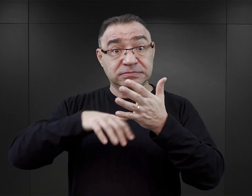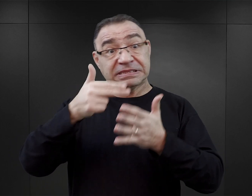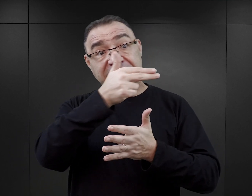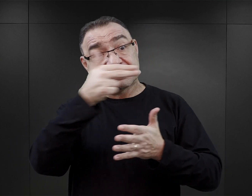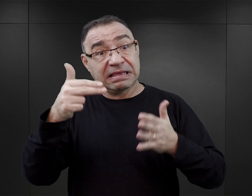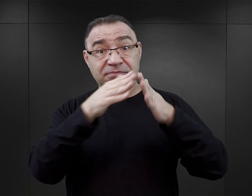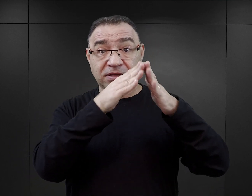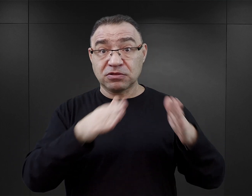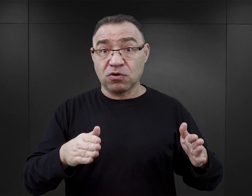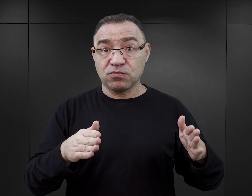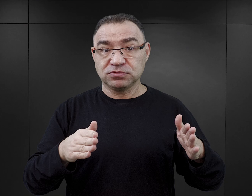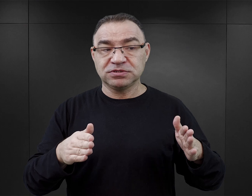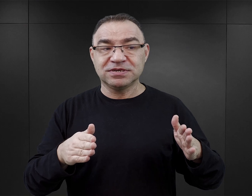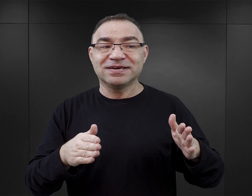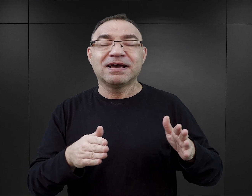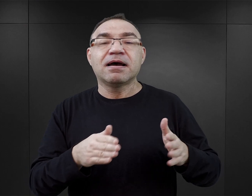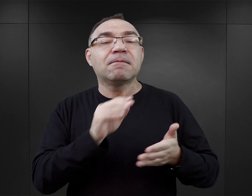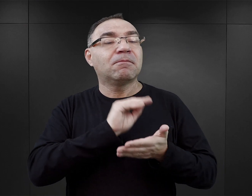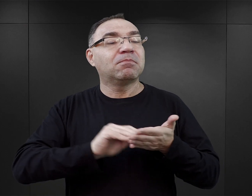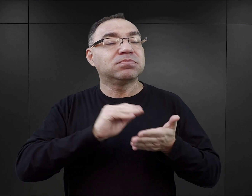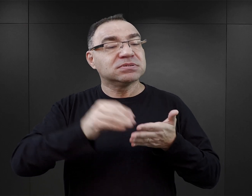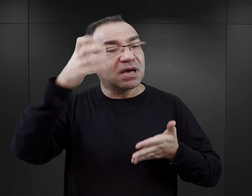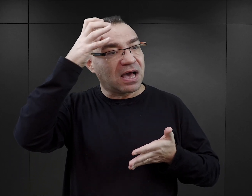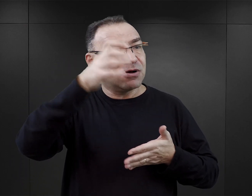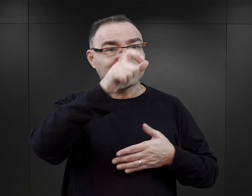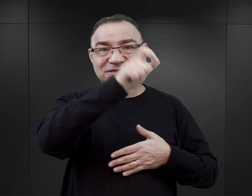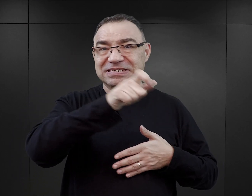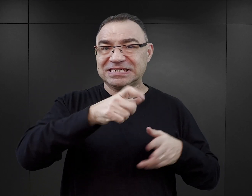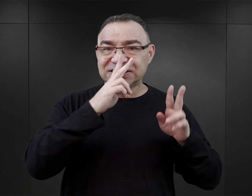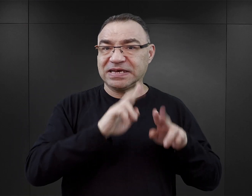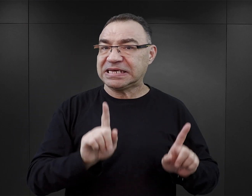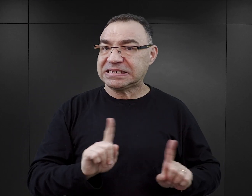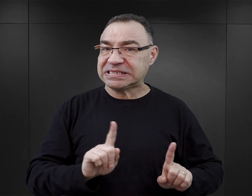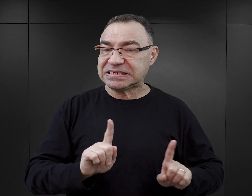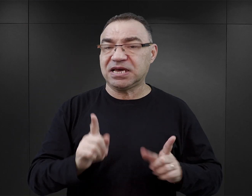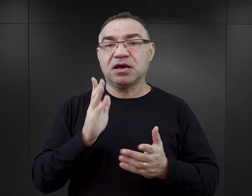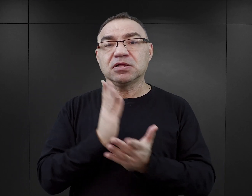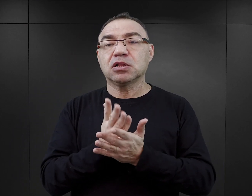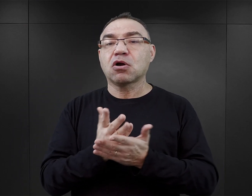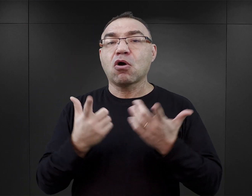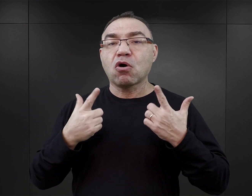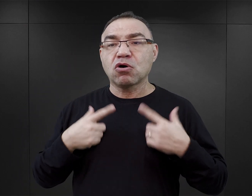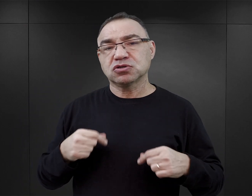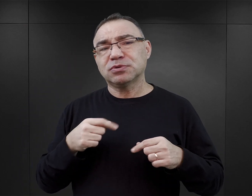pisanej już nie przez bezpośrednich świadków, ale przez osoby, które wykorzystują temat Auschwitz,